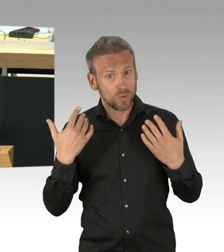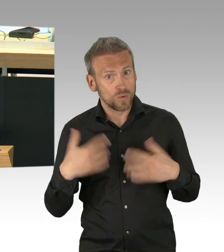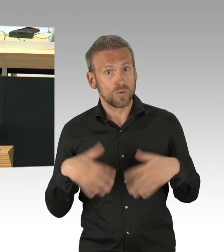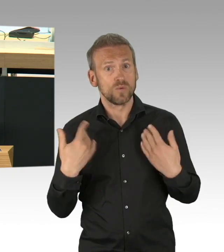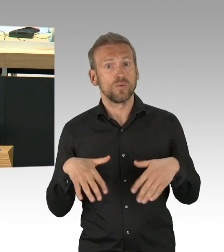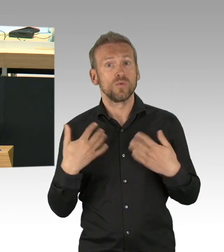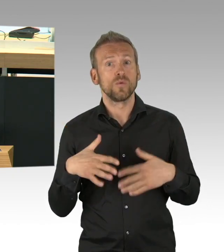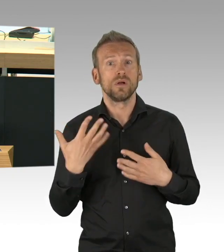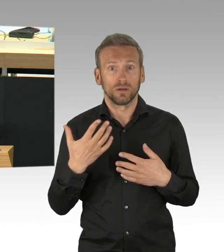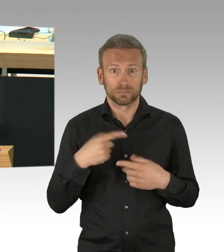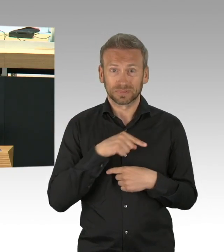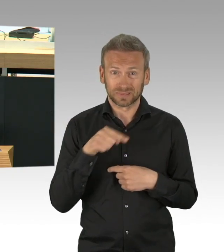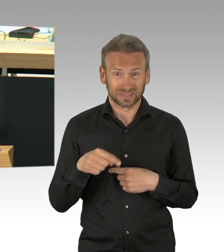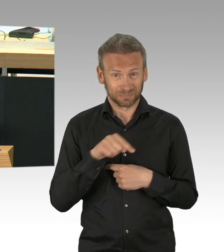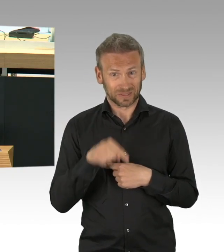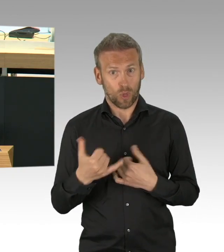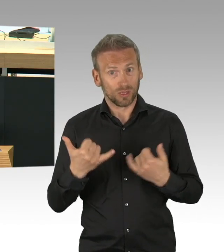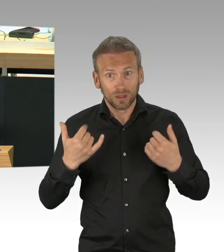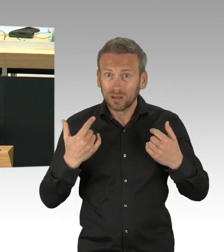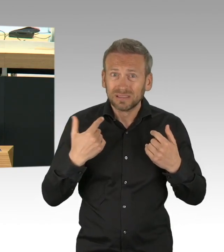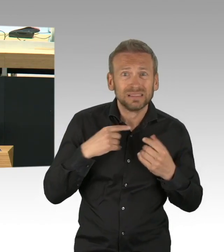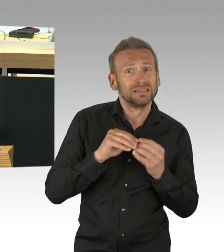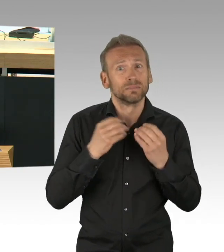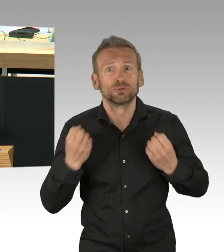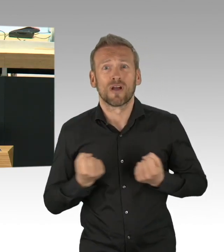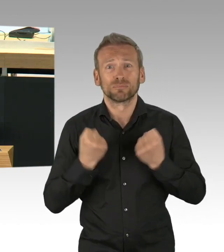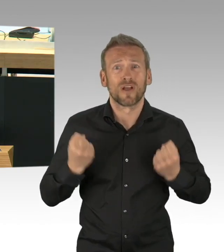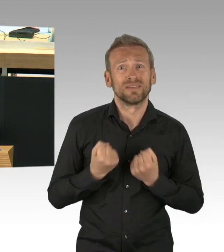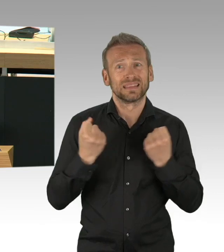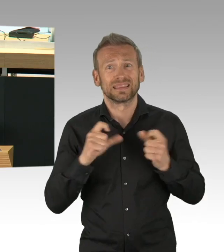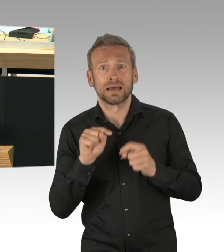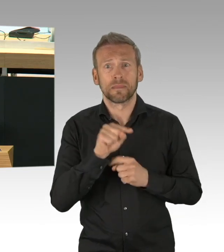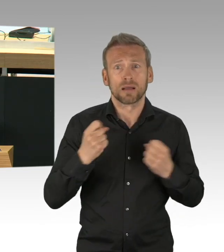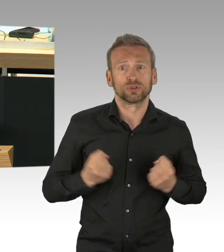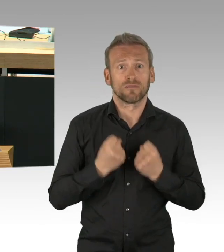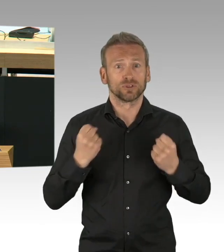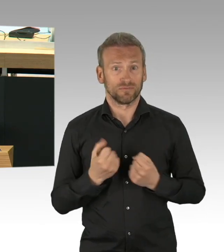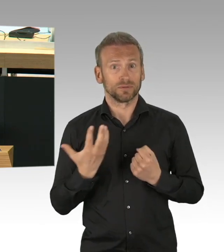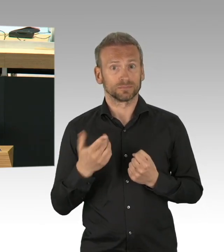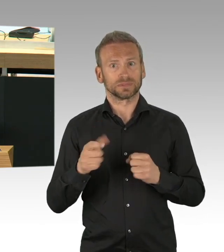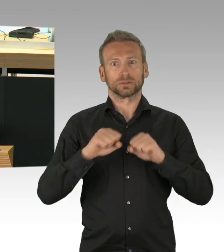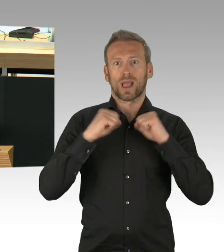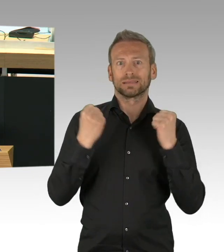Als wir die Geschäfte am 22. April wieder geöffnet haben, waren es 2,5-mal so viel, nämlich 1300.